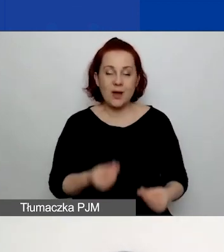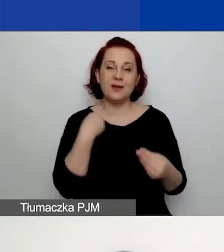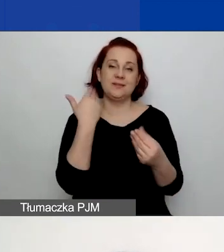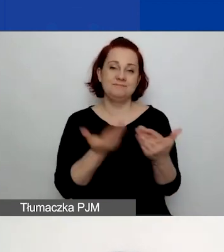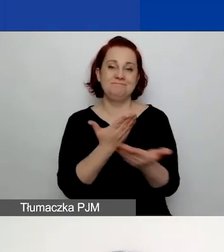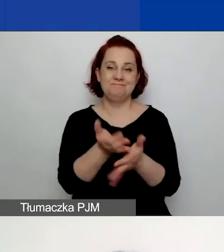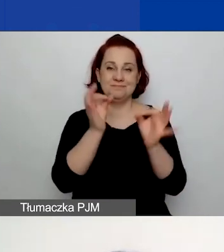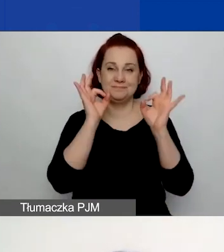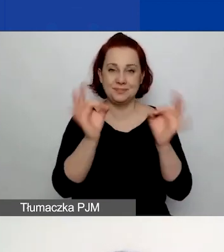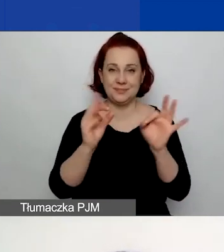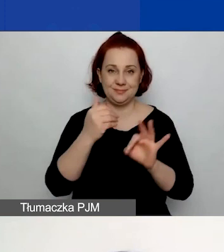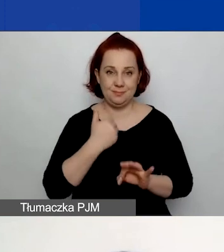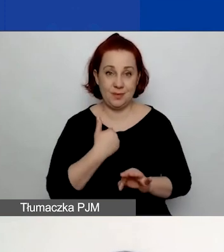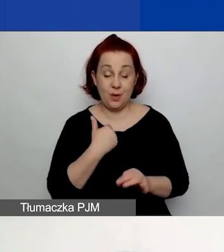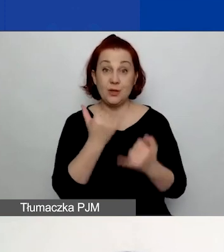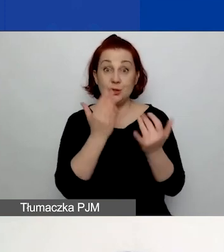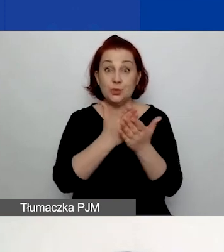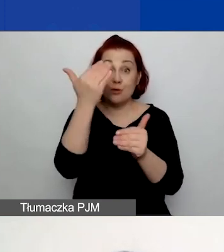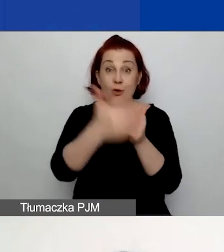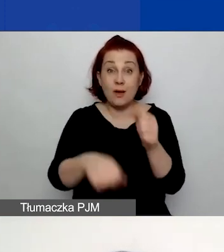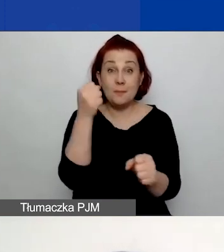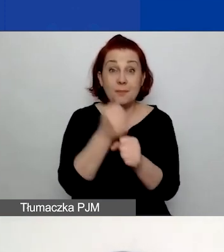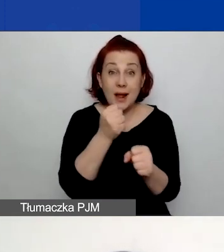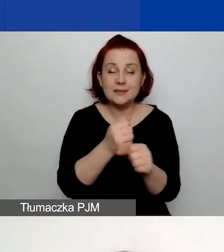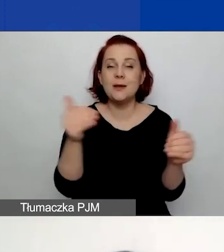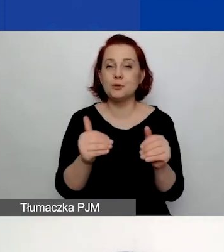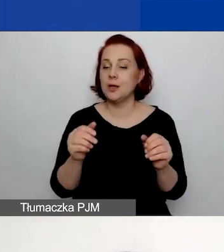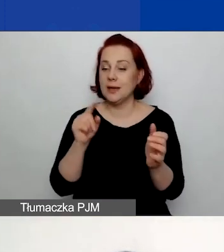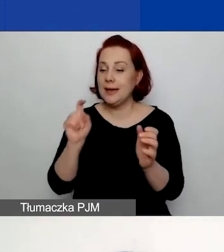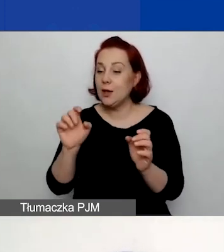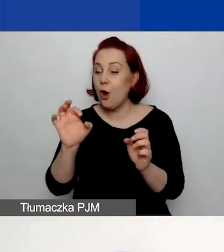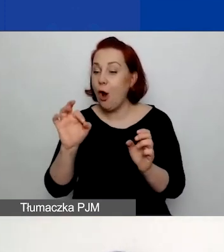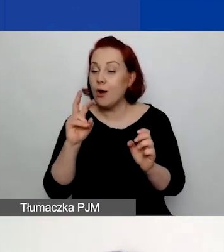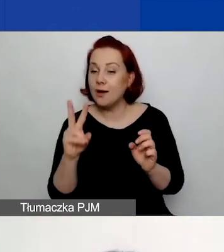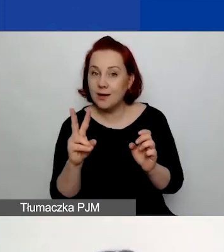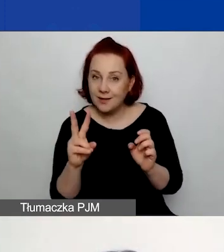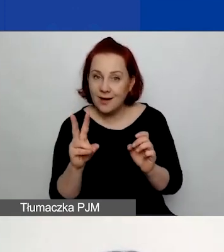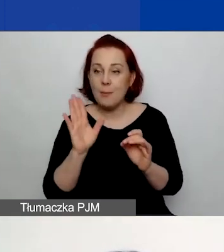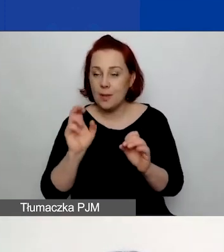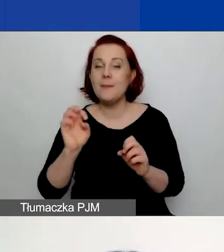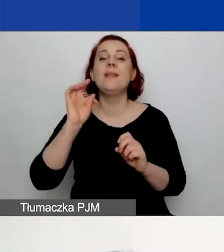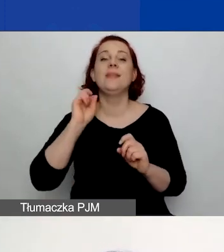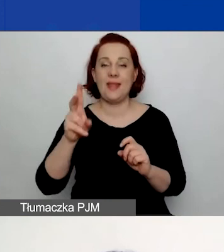Jeżeli zakończyliście już pracę, to możecie kliknąć "OK", a następnie kliknąć "Tak, złóż wniosek".